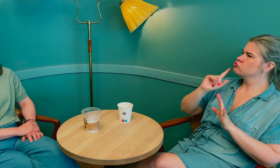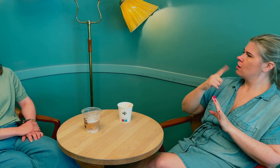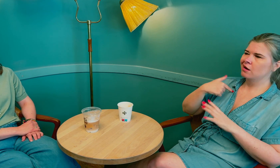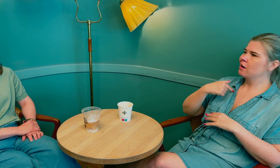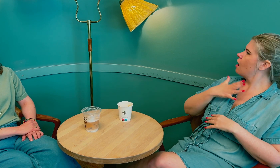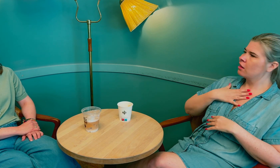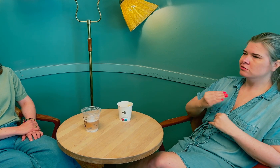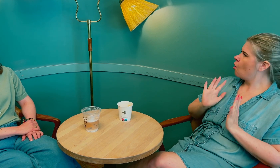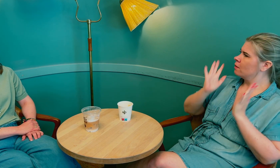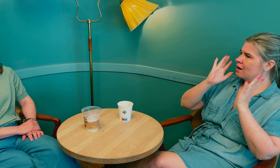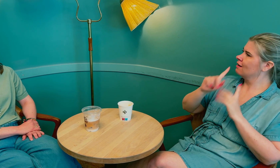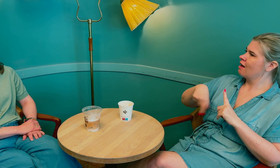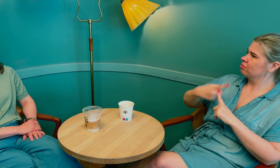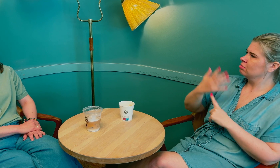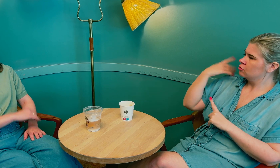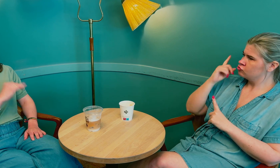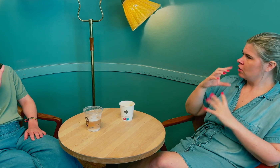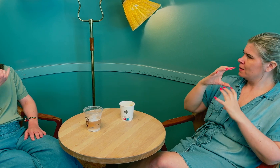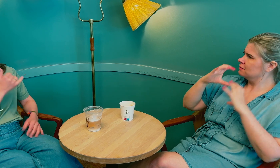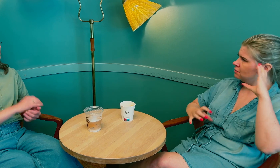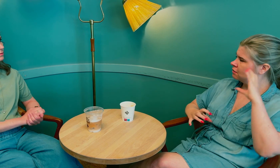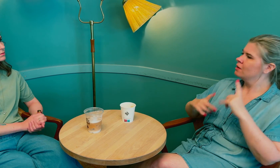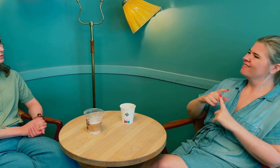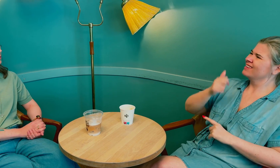Jeg hadde ikke lyst til å oppleve kommunikasjonssvikt igjen, som tidligere.